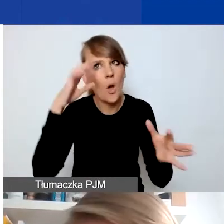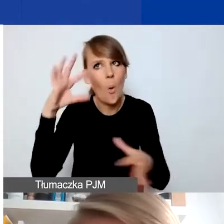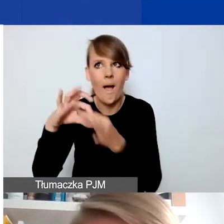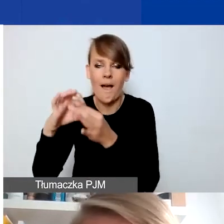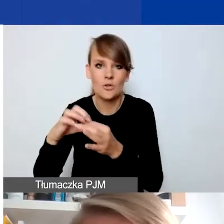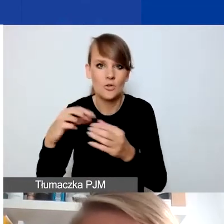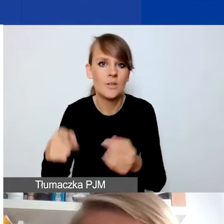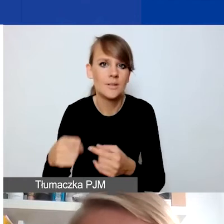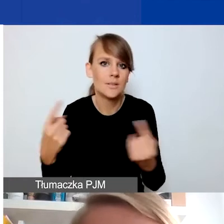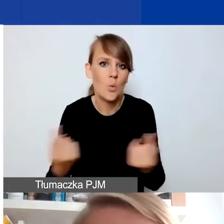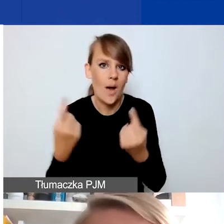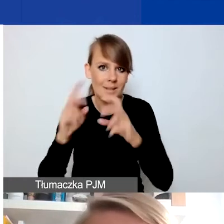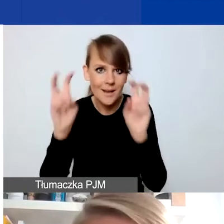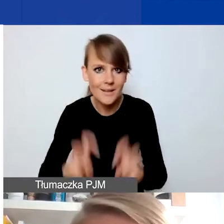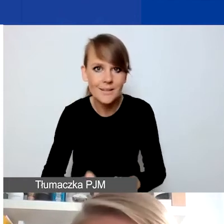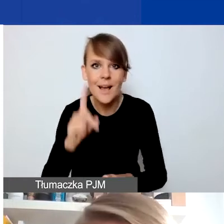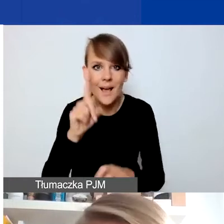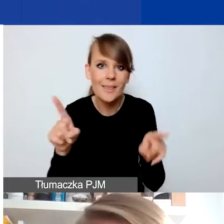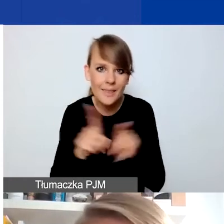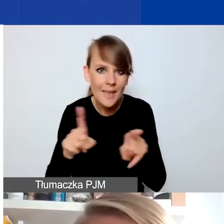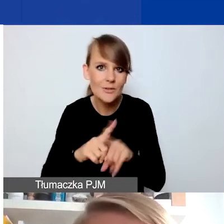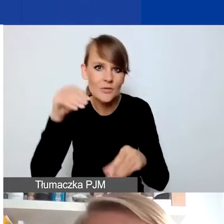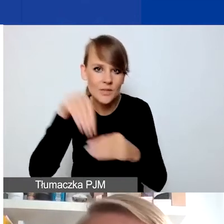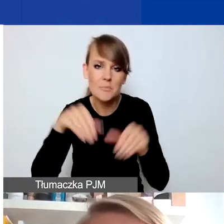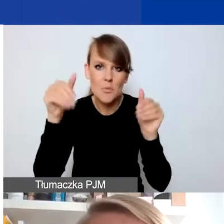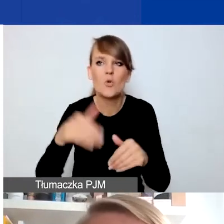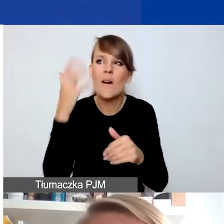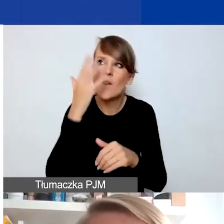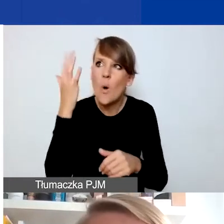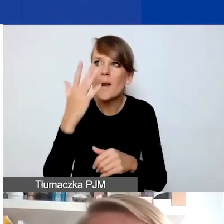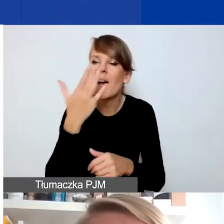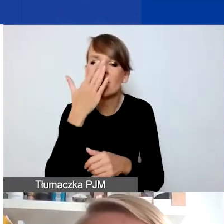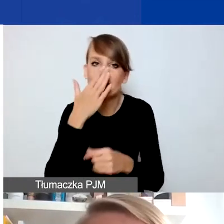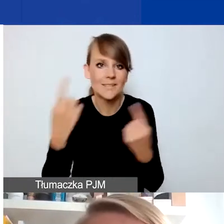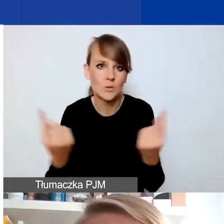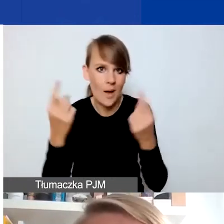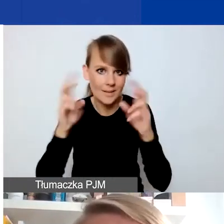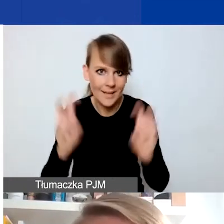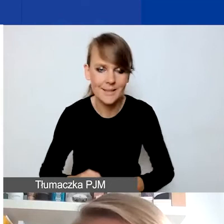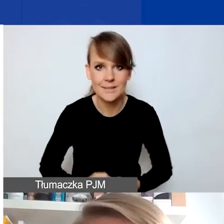ale też można sobie tam różne wydarzenia kryzysowe wyobrazić. To mogą być działania,